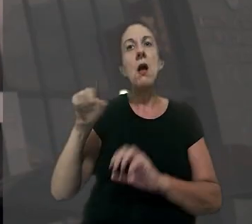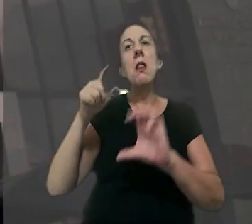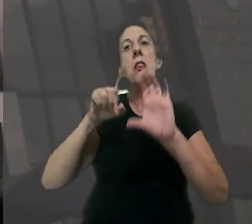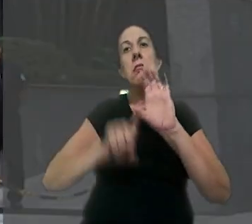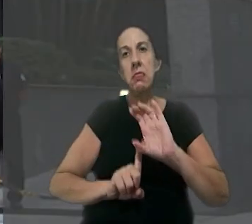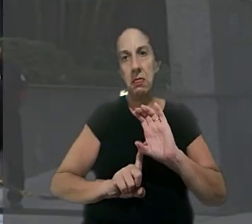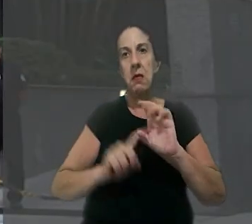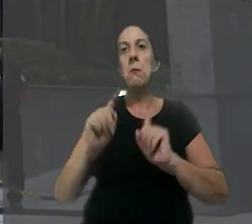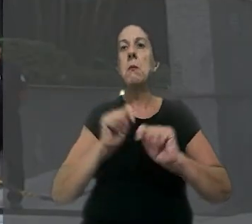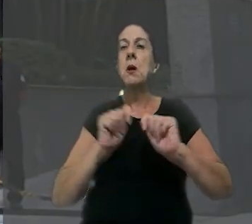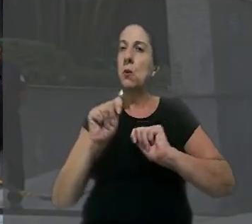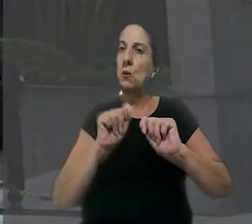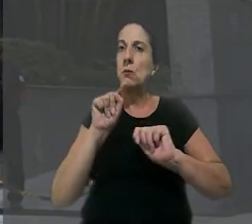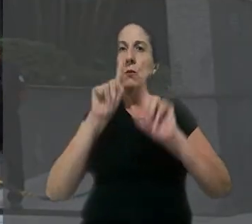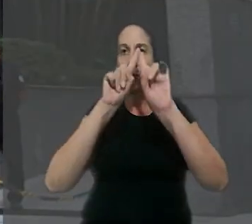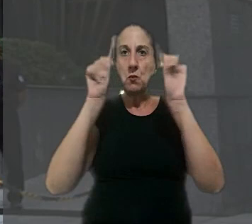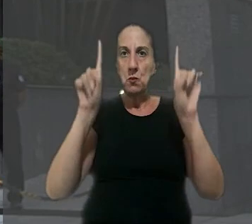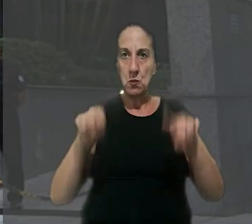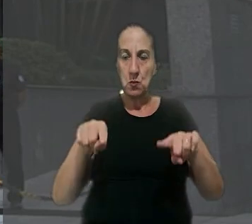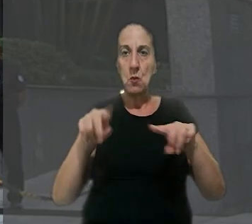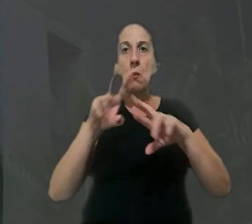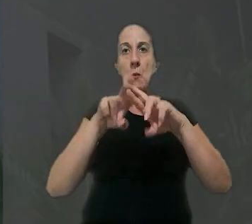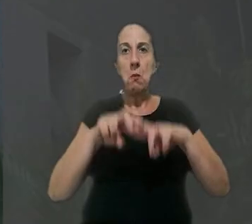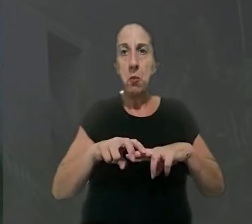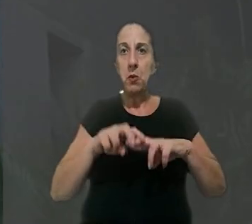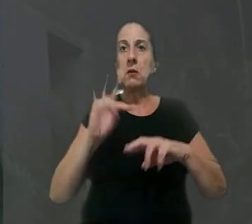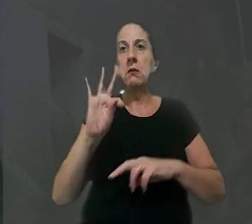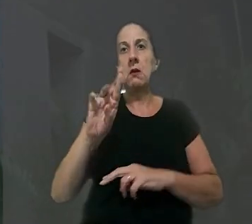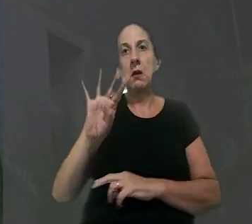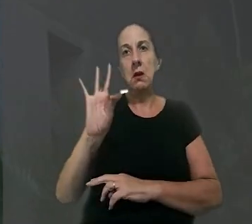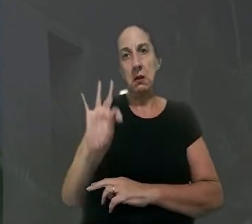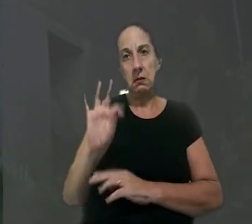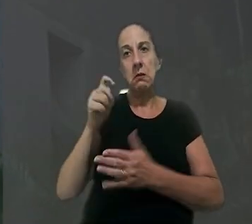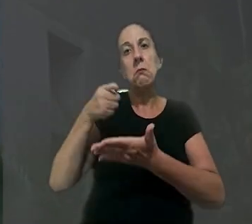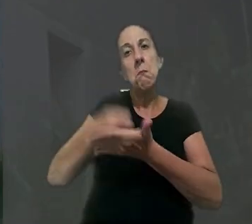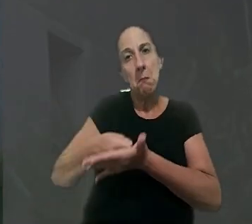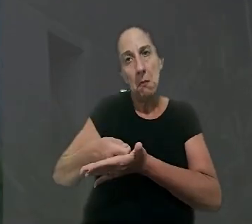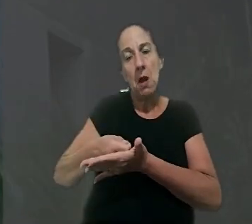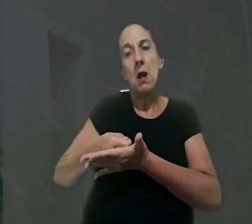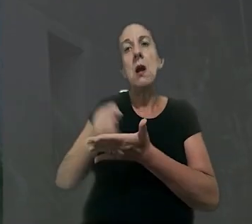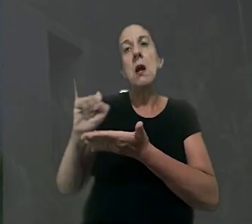ela dependia economicamente do trabalhador. Por isso, o TRT determinou o pagamento de